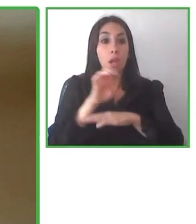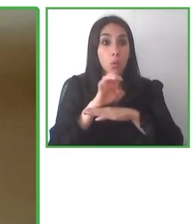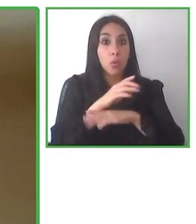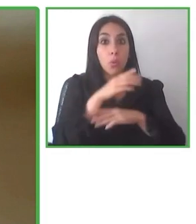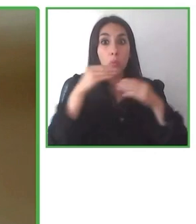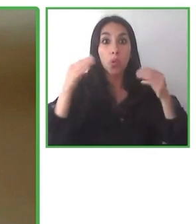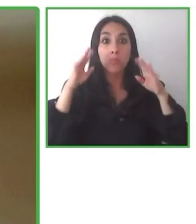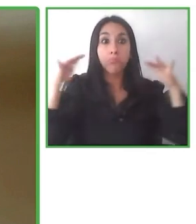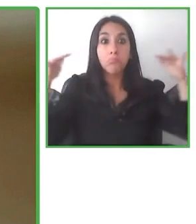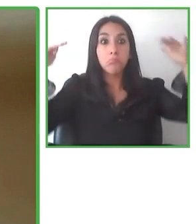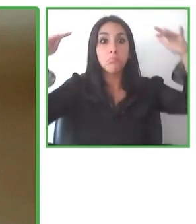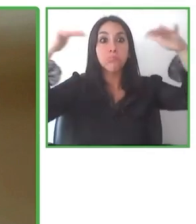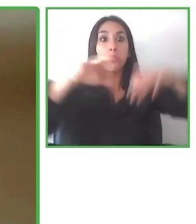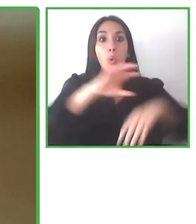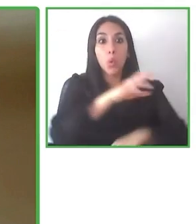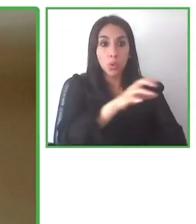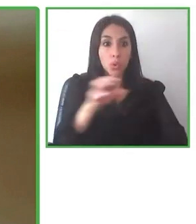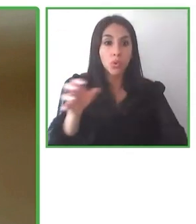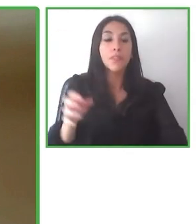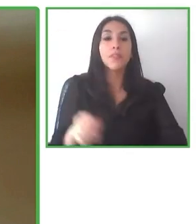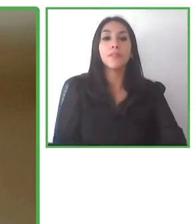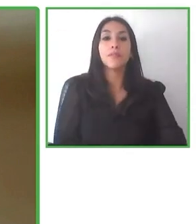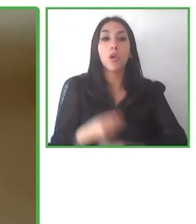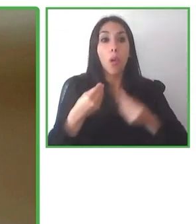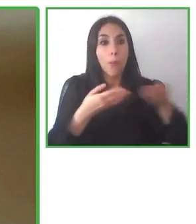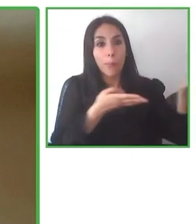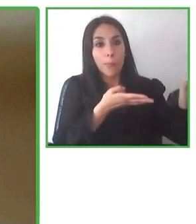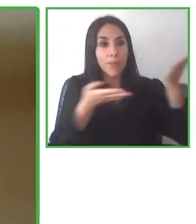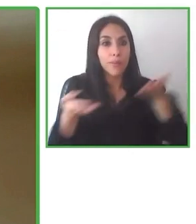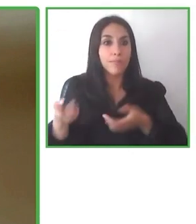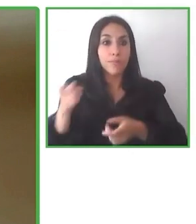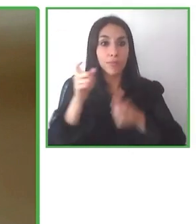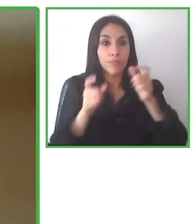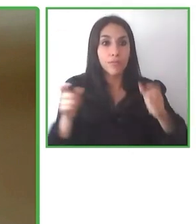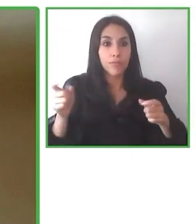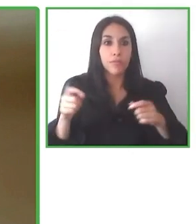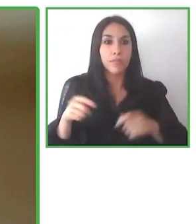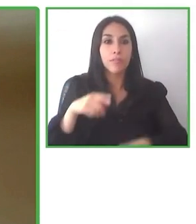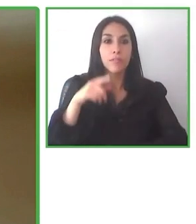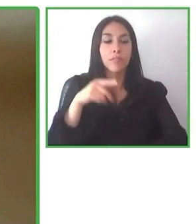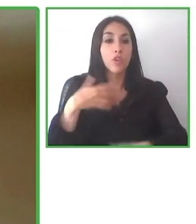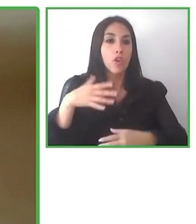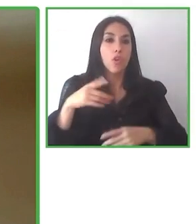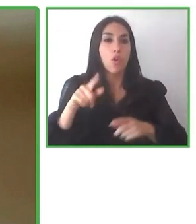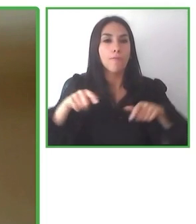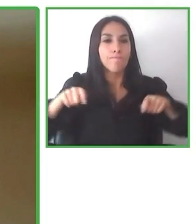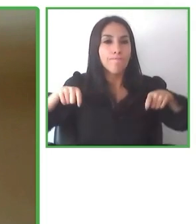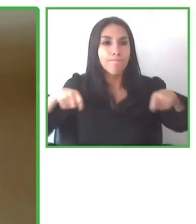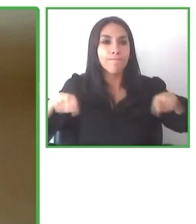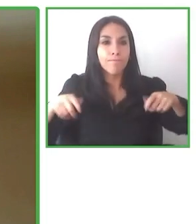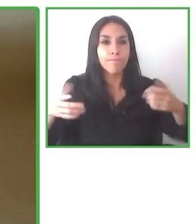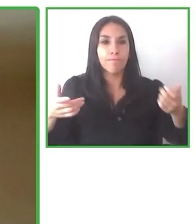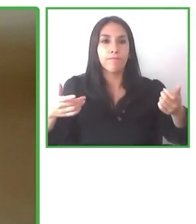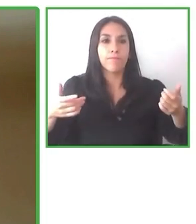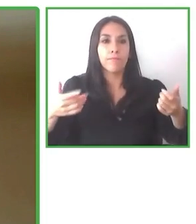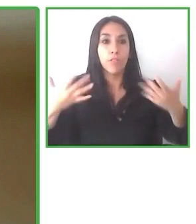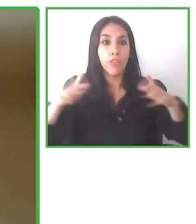discapacidad y que puedan ellos también preparar un poco de manera, improvisar